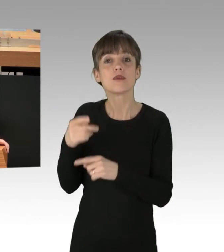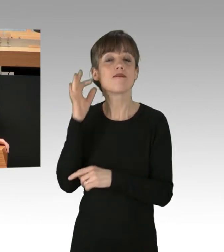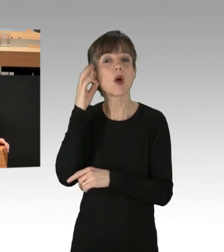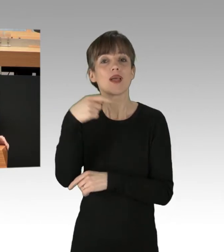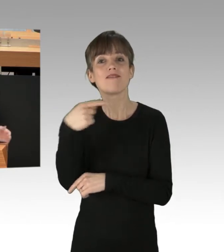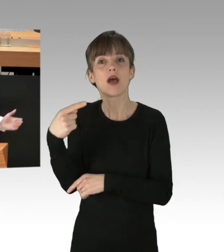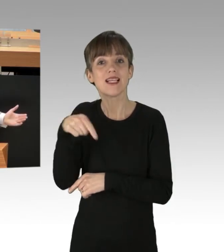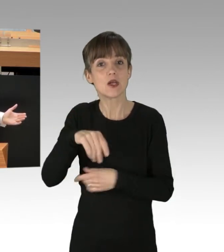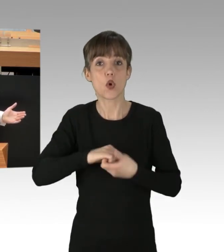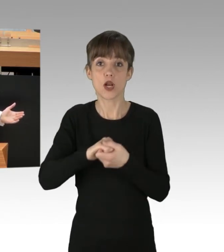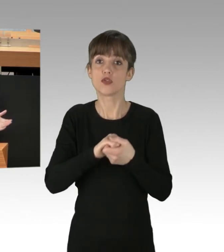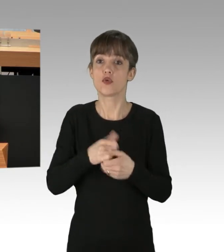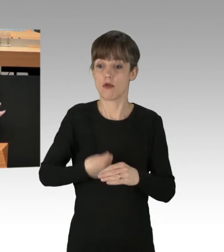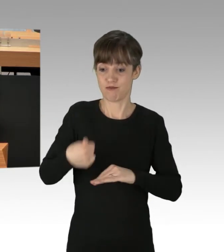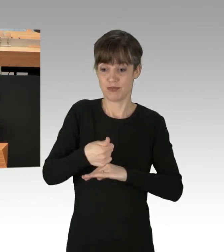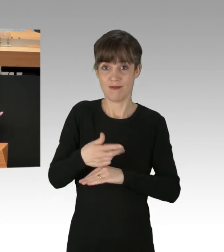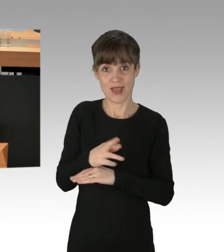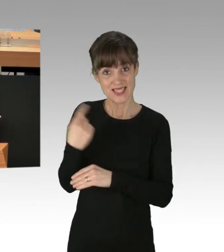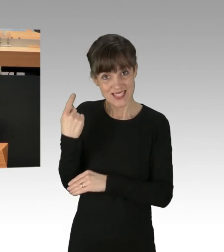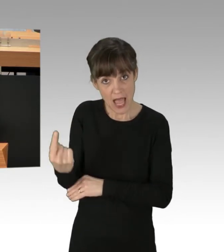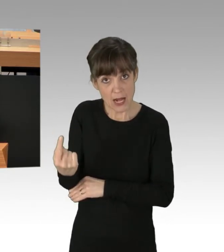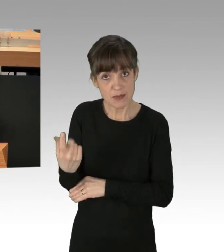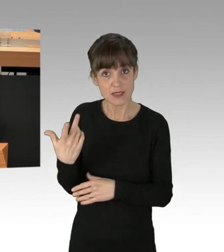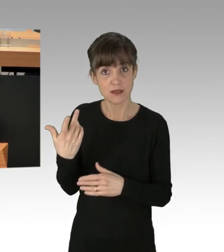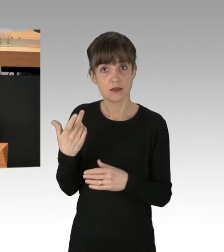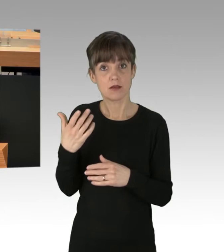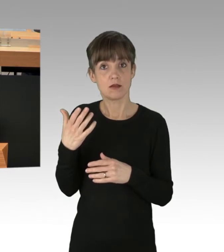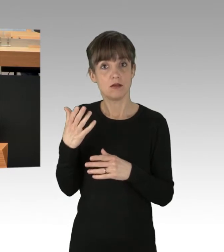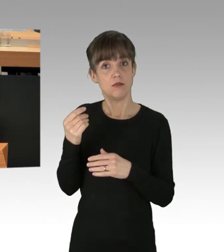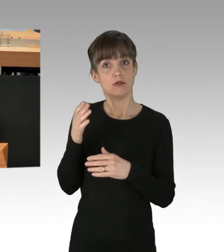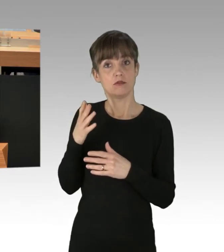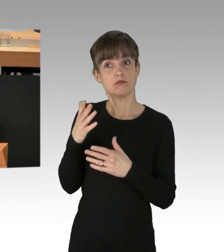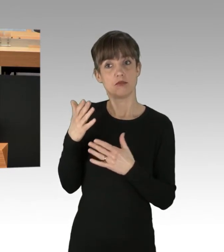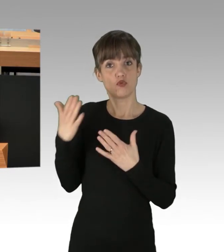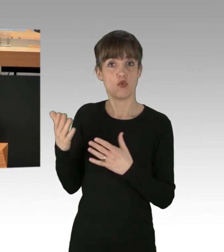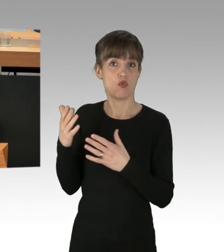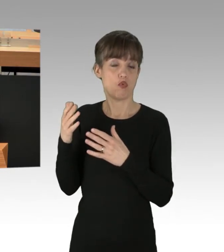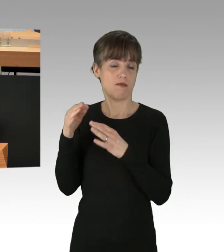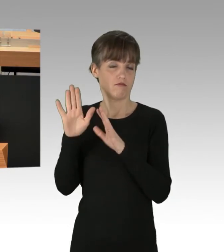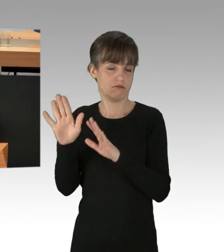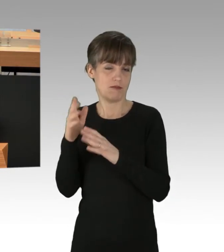Sind es Sie mit den durchaus zutreffenden Worten? Sind die Linken mit "Defund the police"